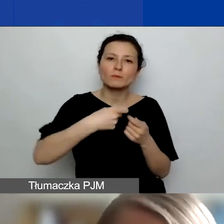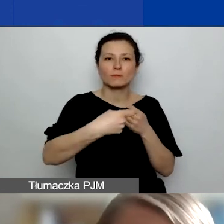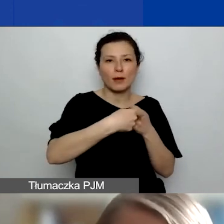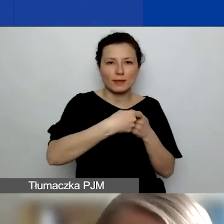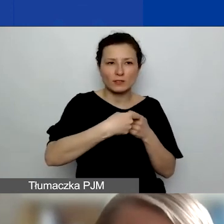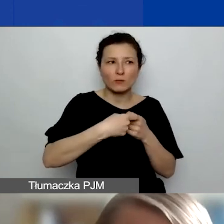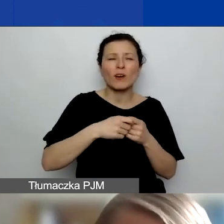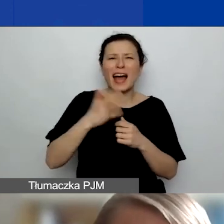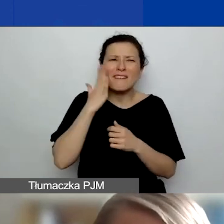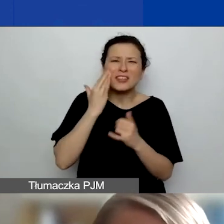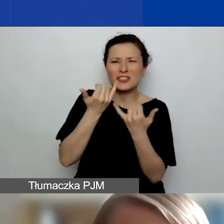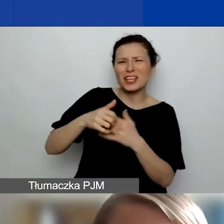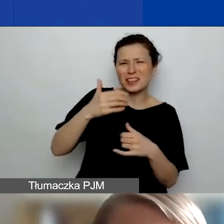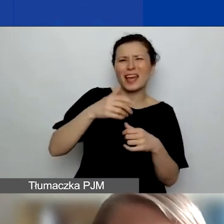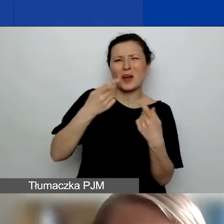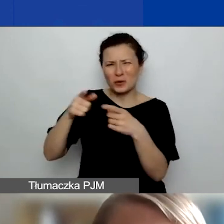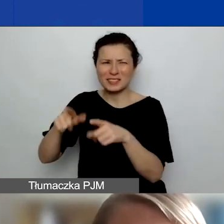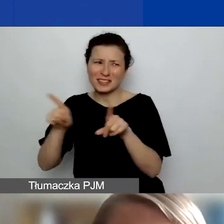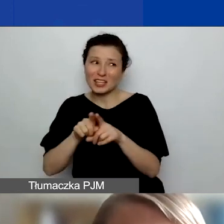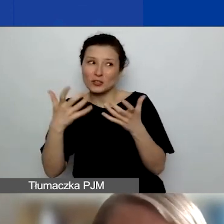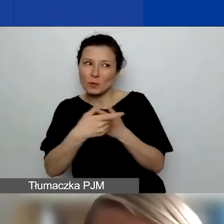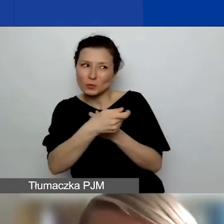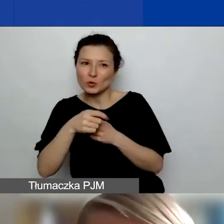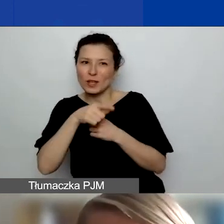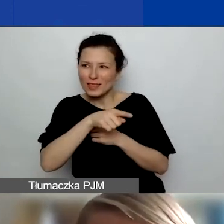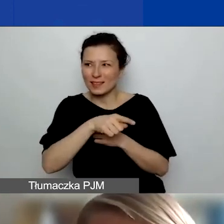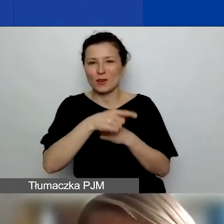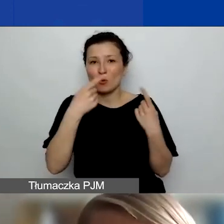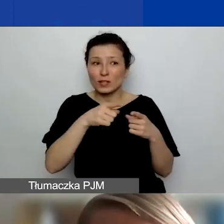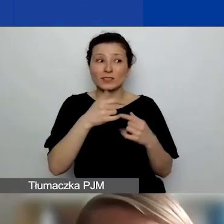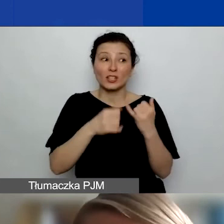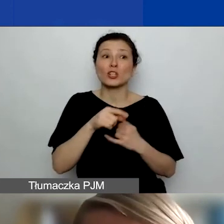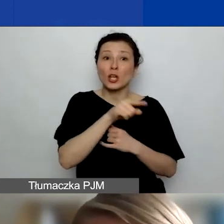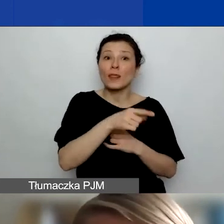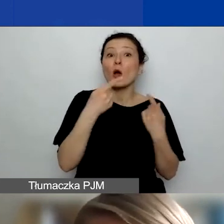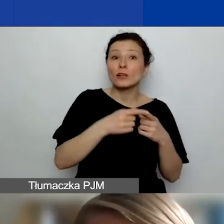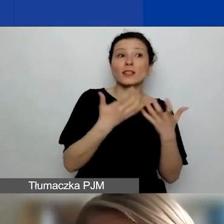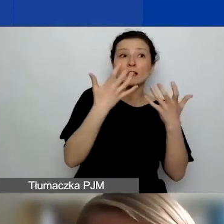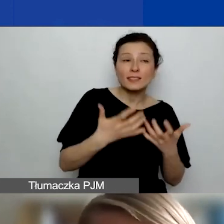o ile ona sama będzie gotowa wystąpić w większej liczbie partnerstw, nie ma przeciwwskazań,